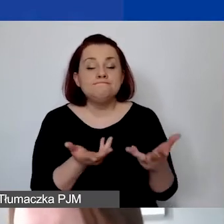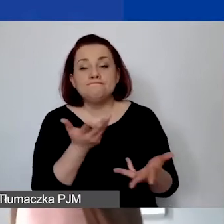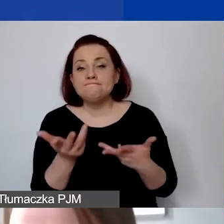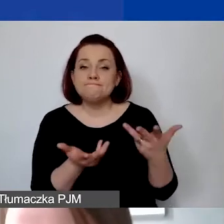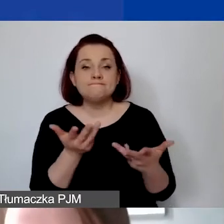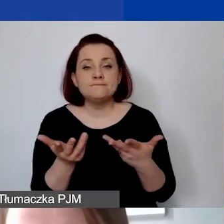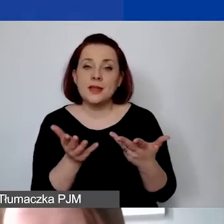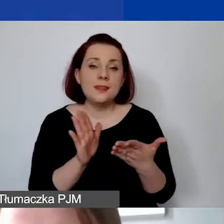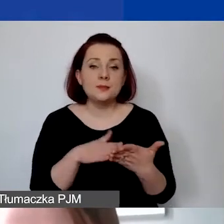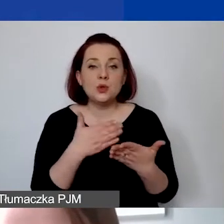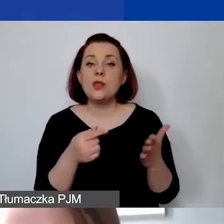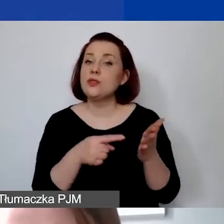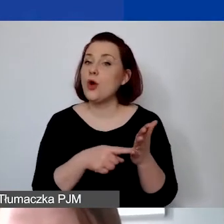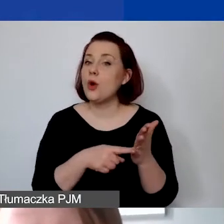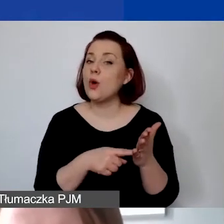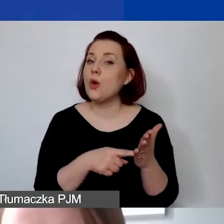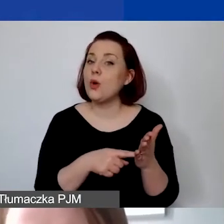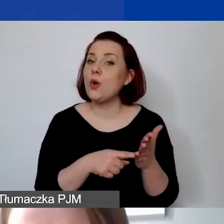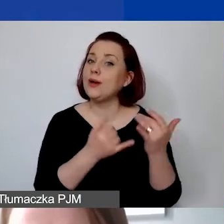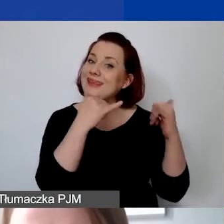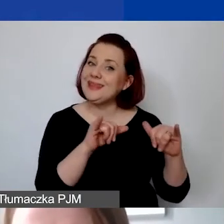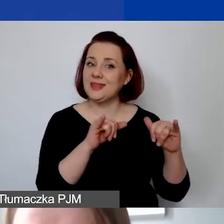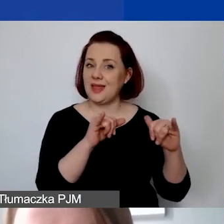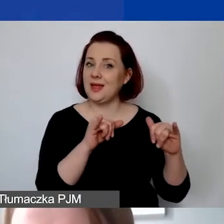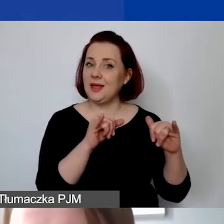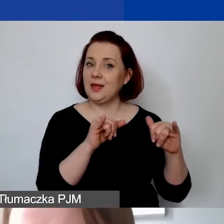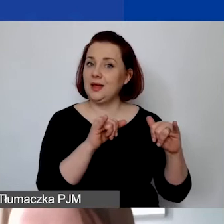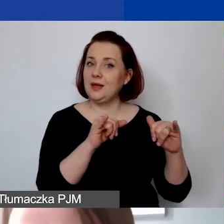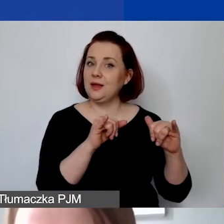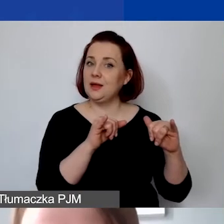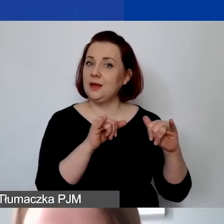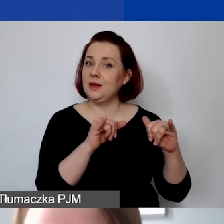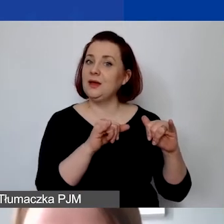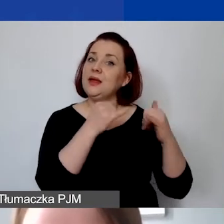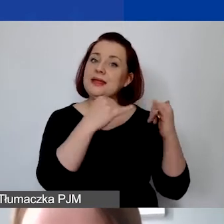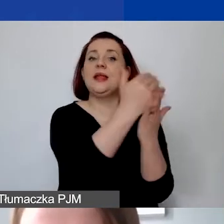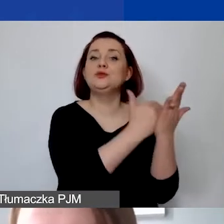np. od dotacji budżetowych z administracji publicznej.